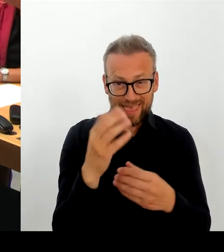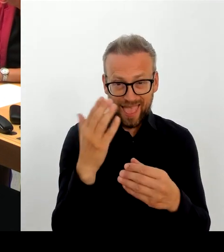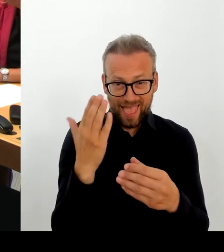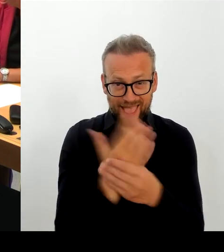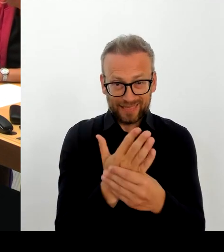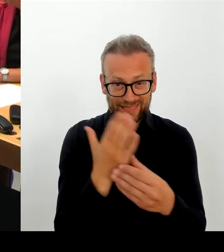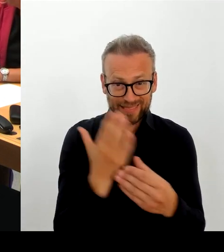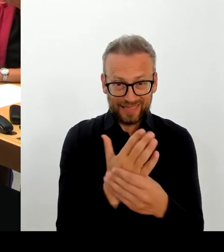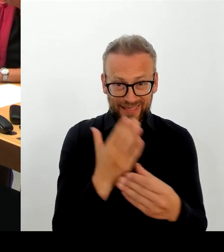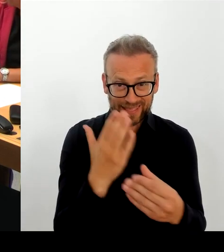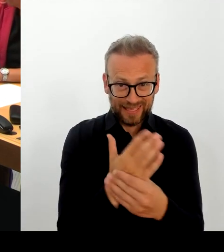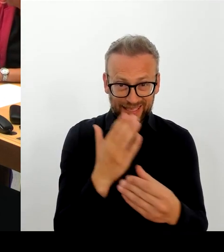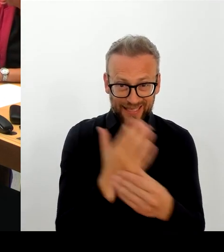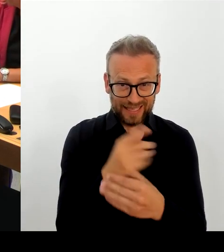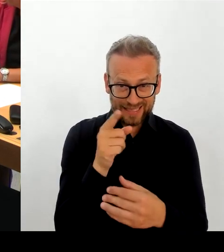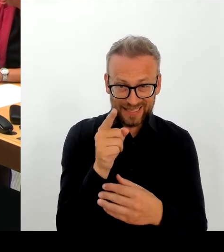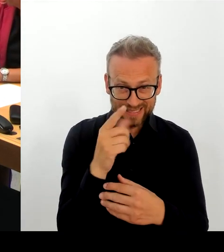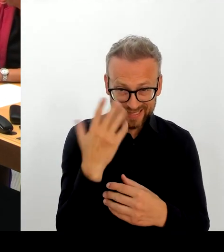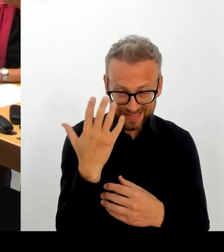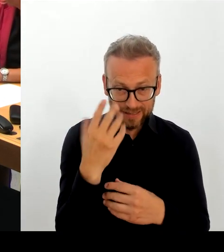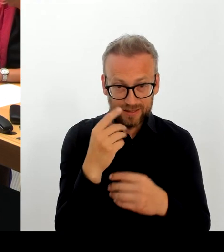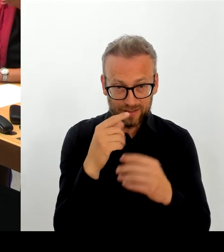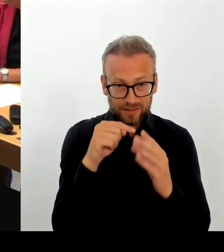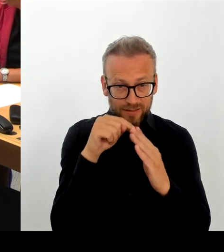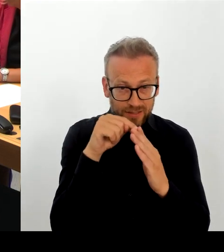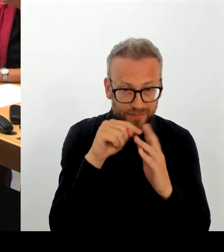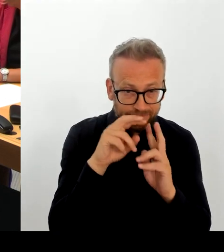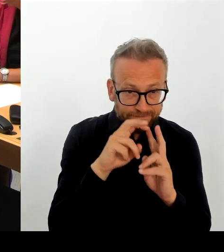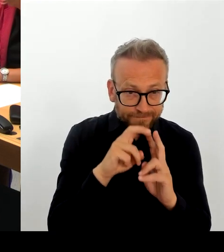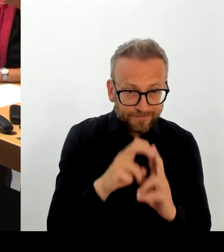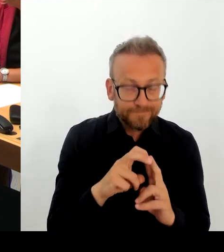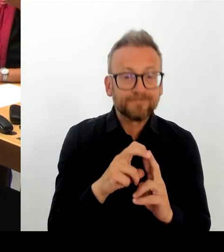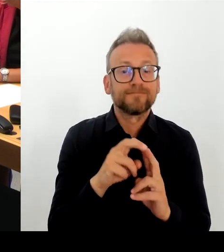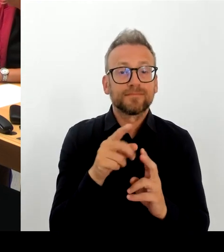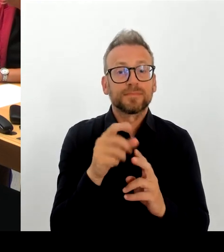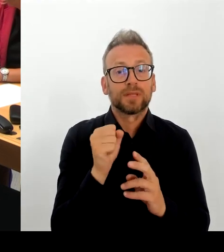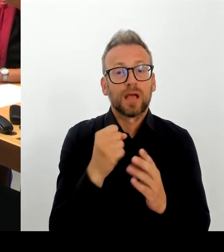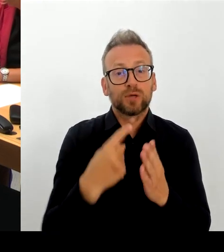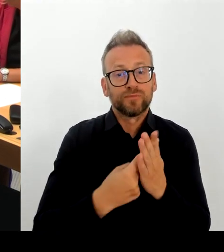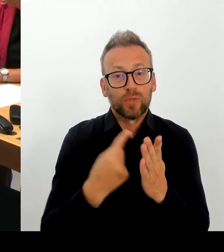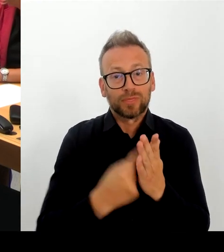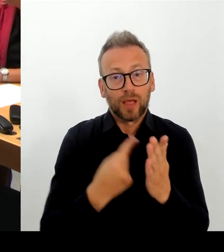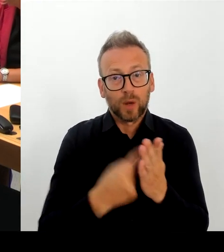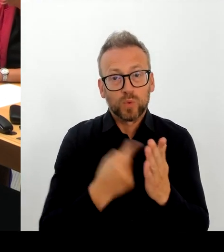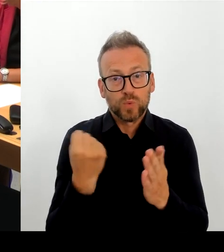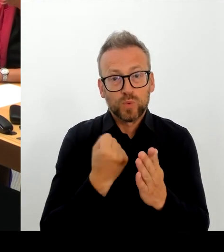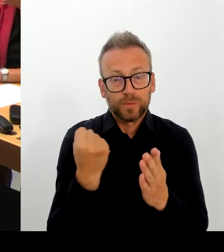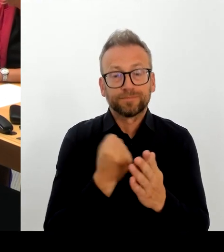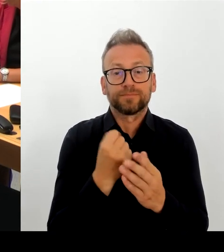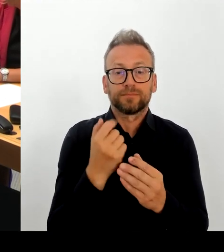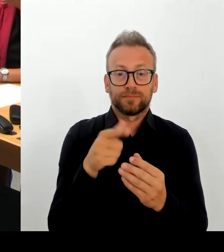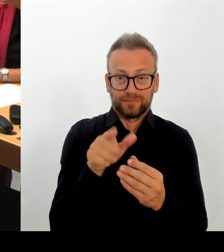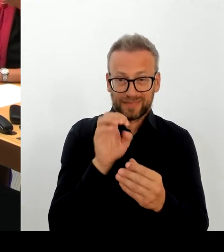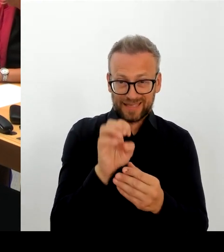Komponenten, die noch nicht am Laufen sind, schnellstmöglich zur Verfügung stellen kann, haben den Anbieter auch aufgefordert